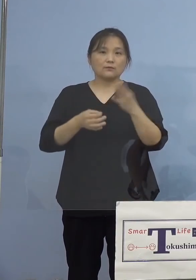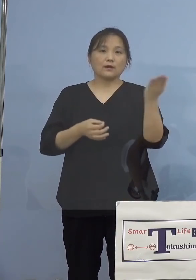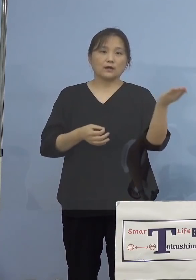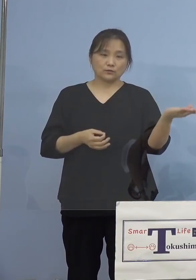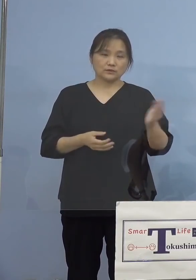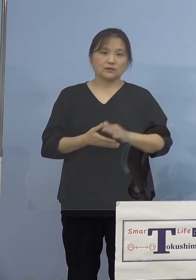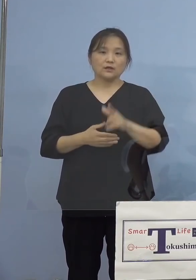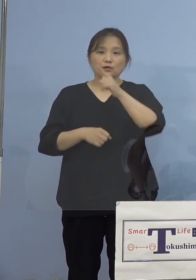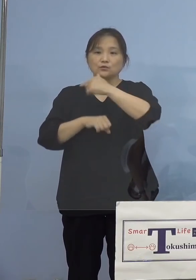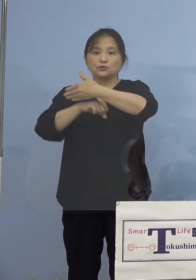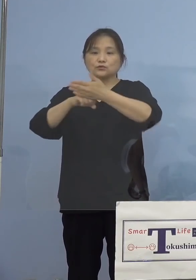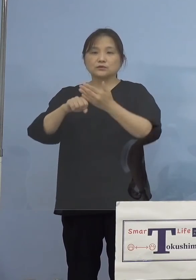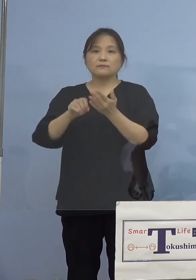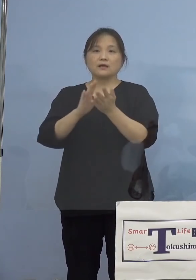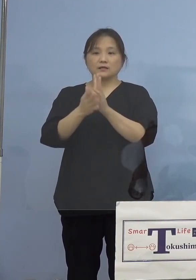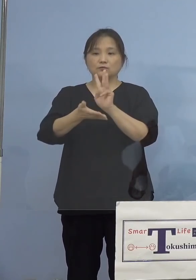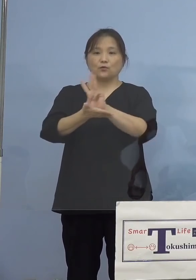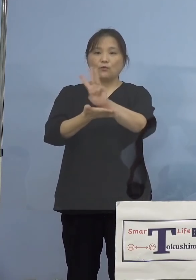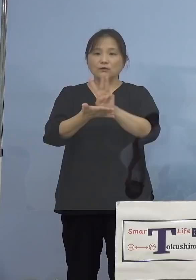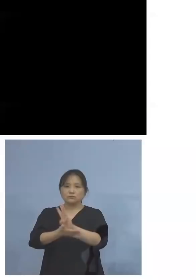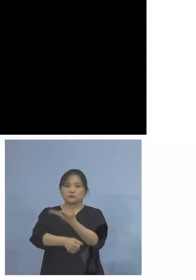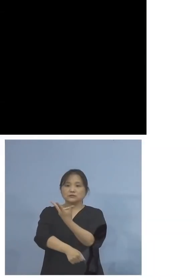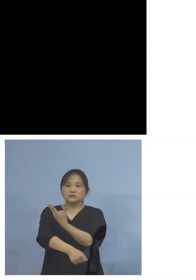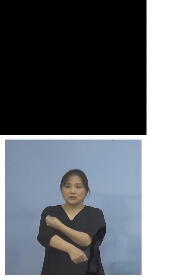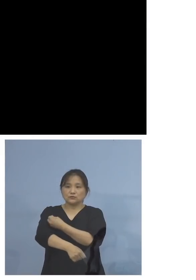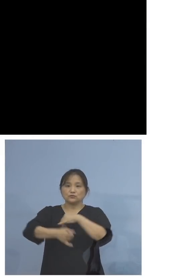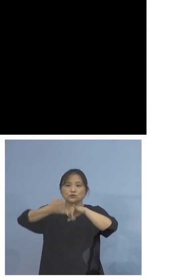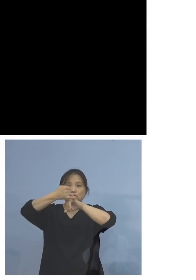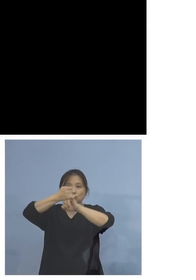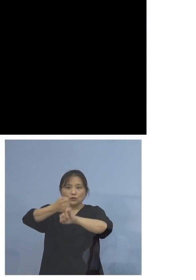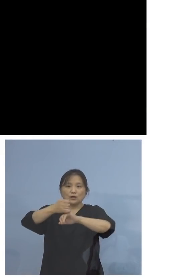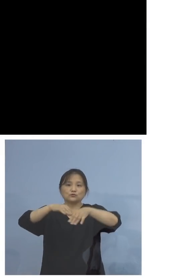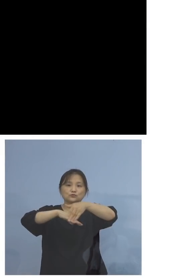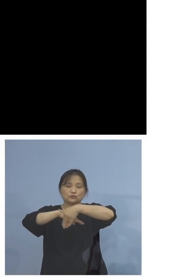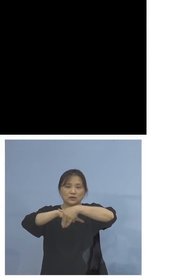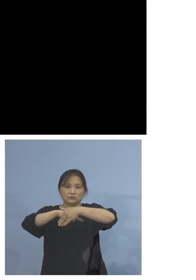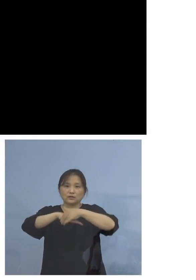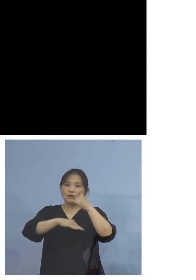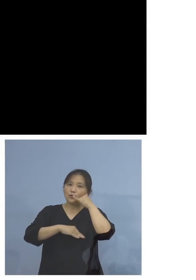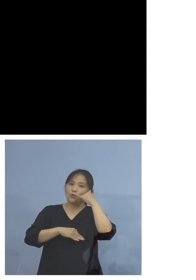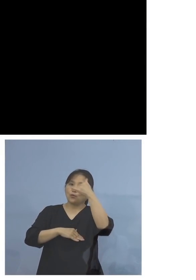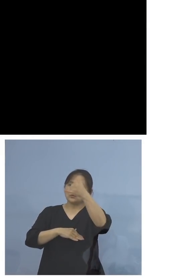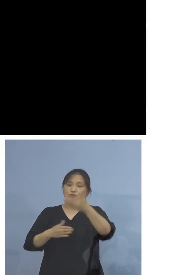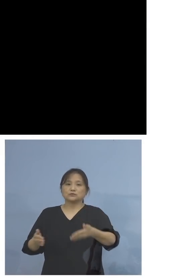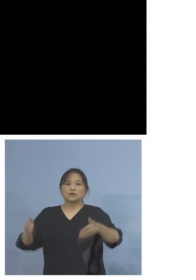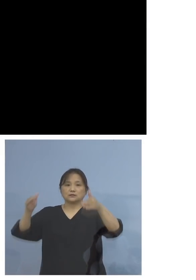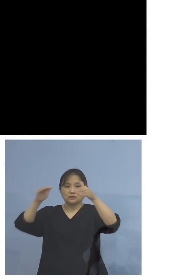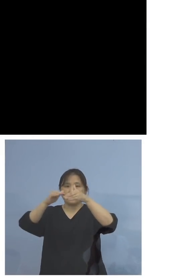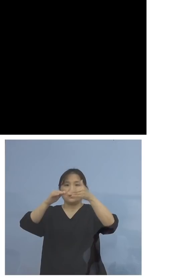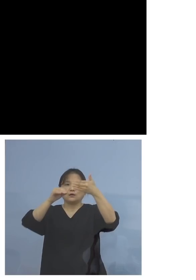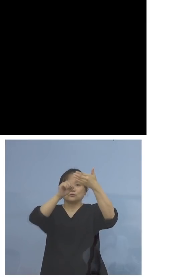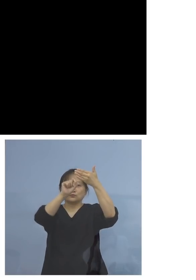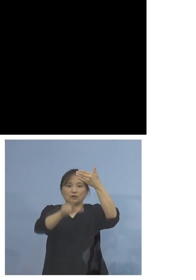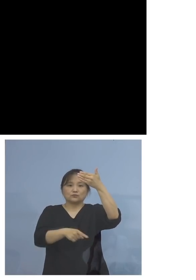徳島県のワクチン接種予約受付 コールセンター、既に9月1日から